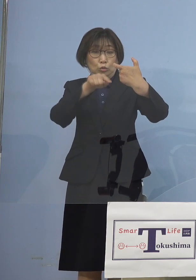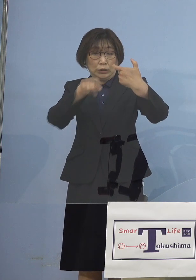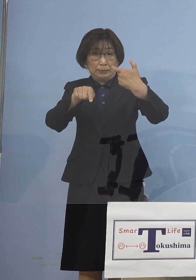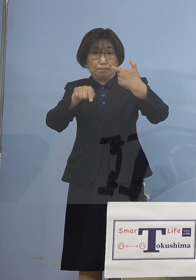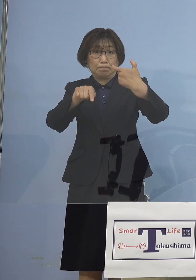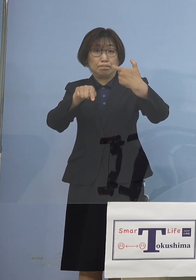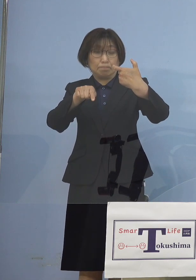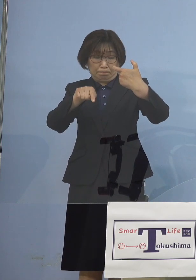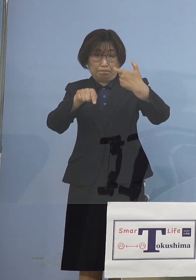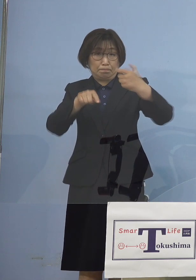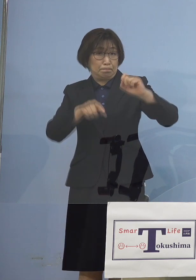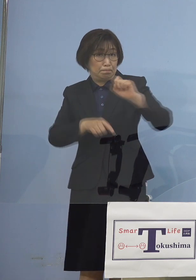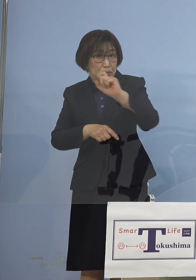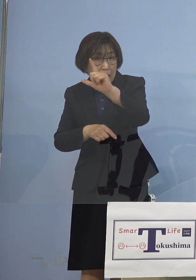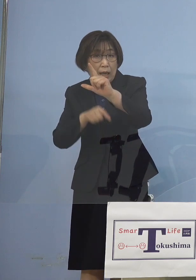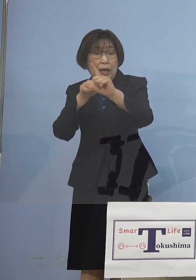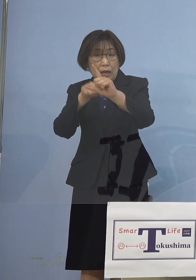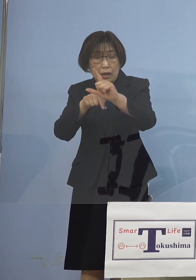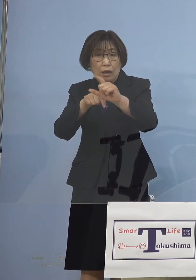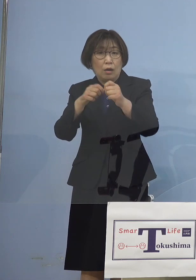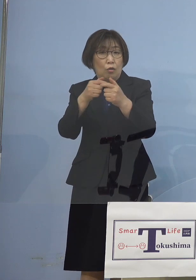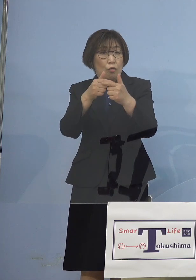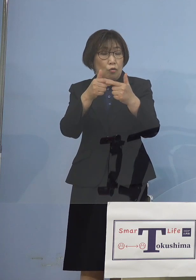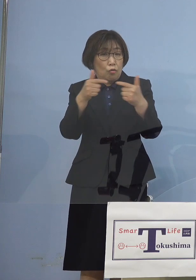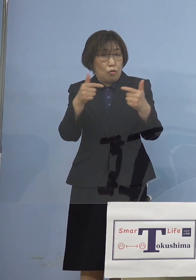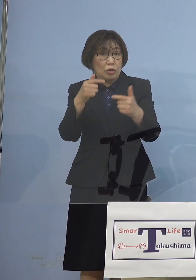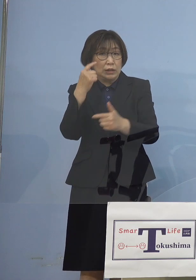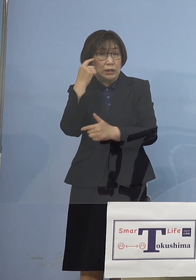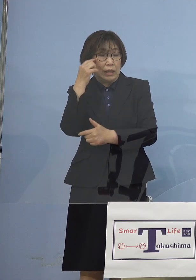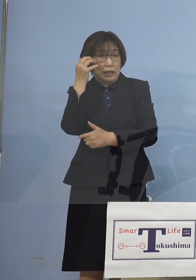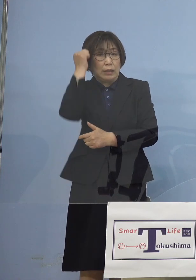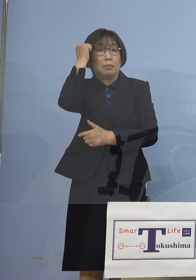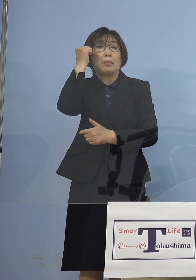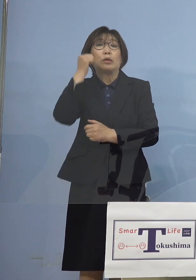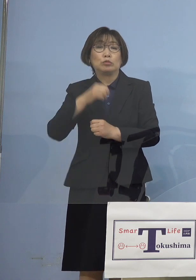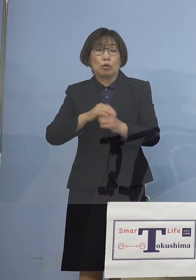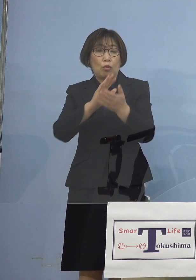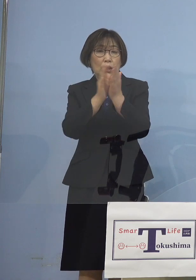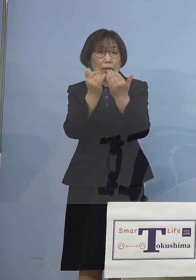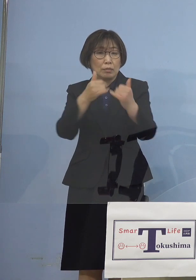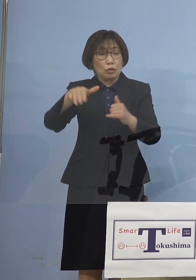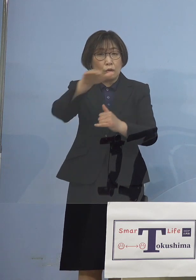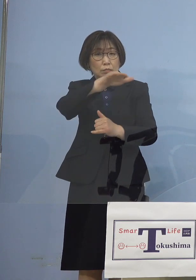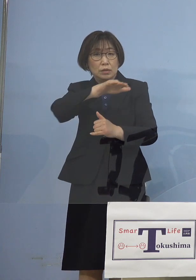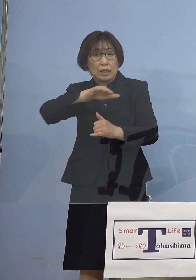これは大きなインパクトを 県民の皆さん方にも与えることとなりました